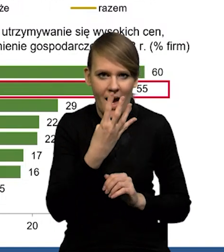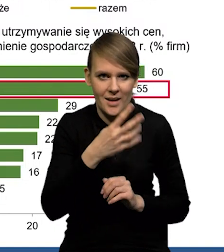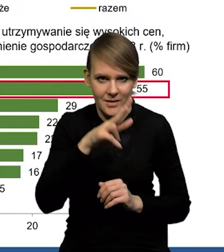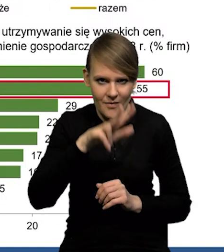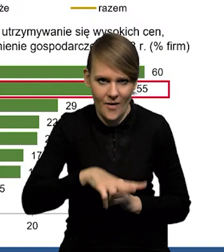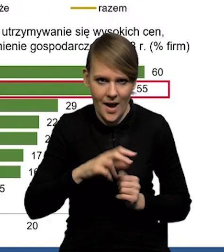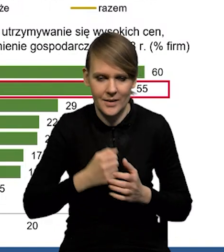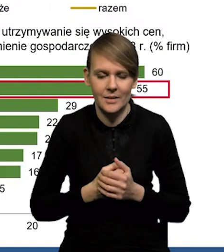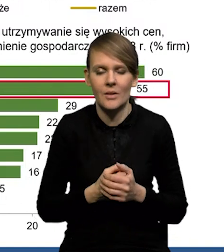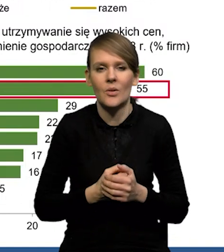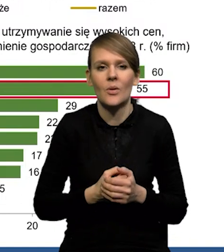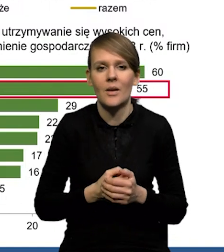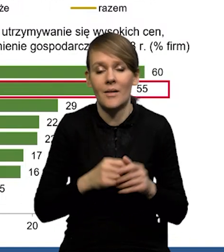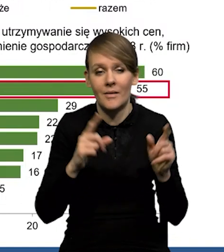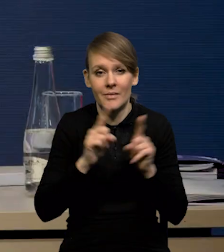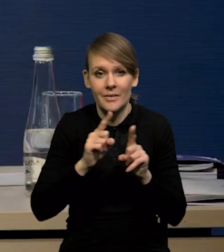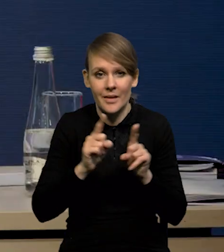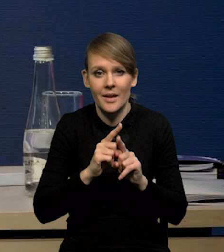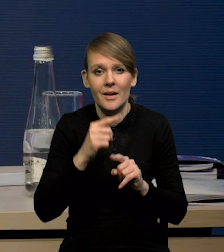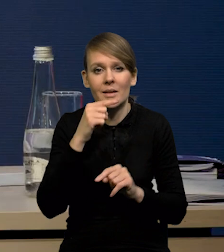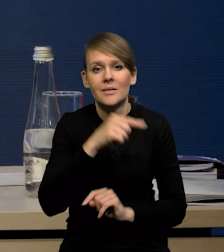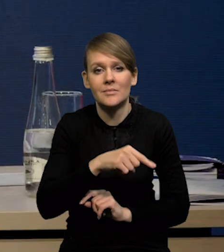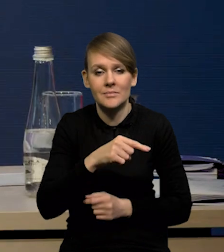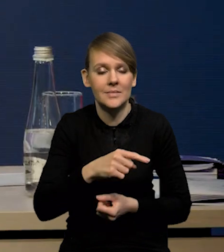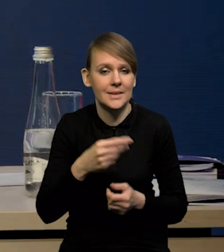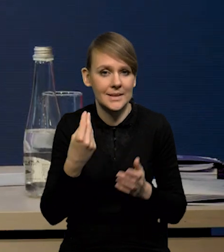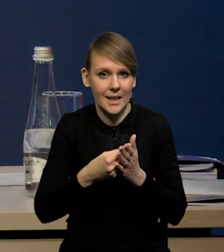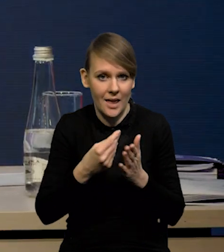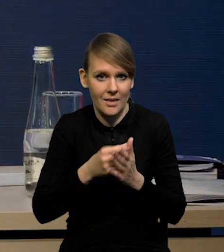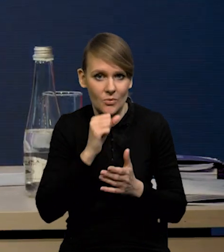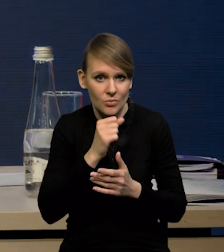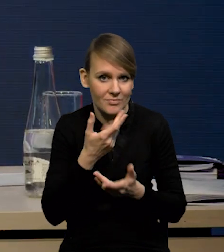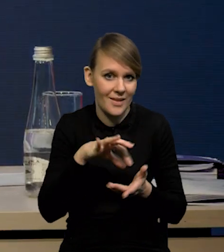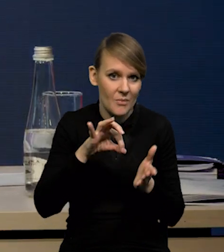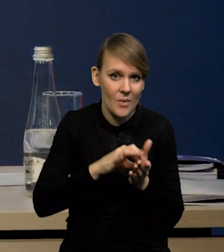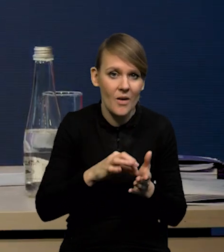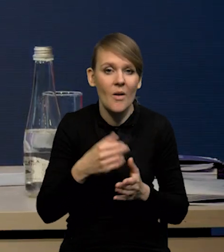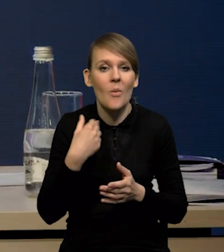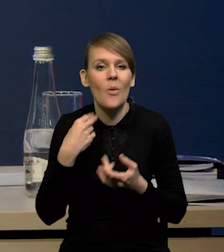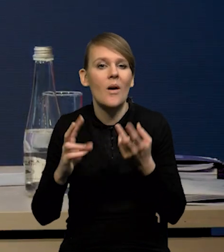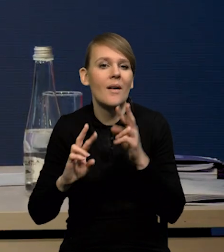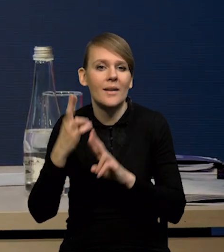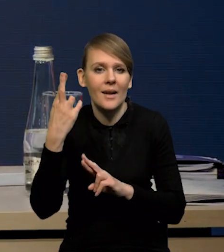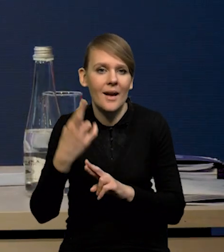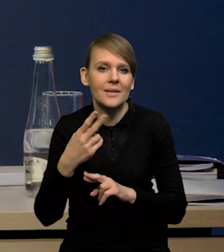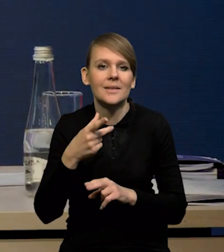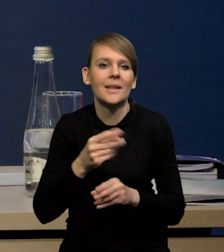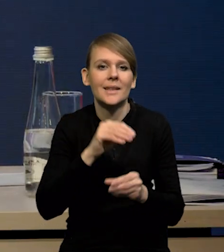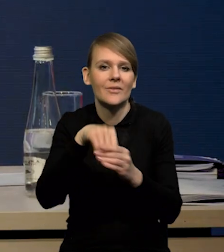Zwłaszcza, że też jedną z reakcji na utrzymywanie się wysokich cen i niepewności miało być wstrzymanie inwestycji w opinii firm.